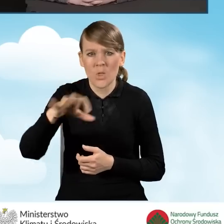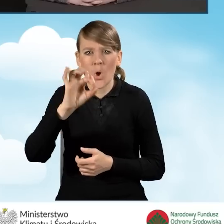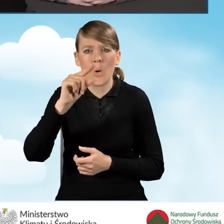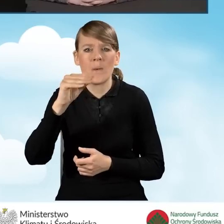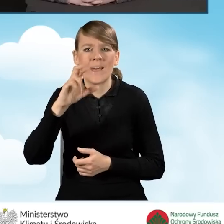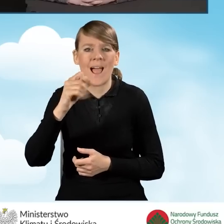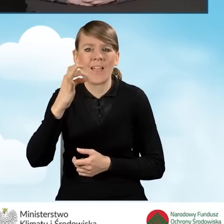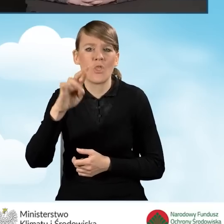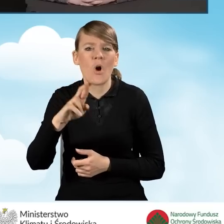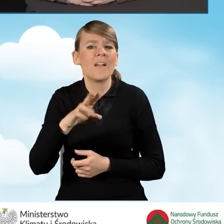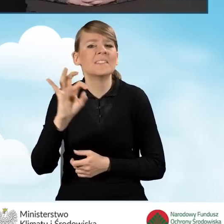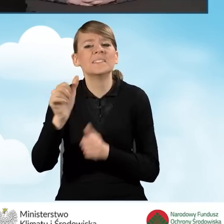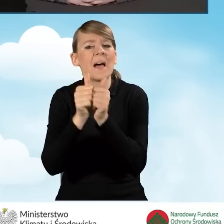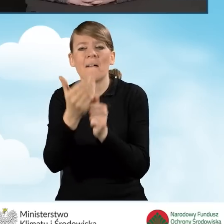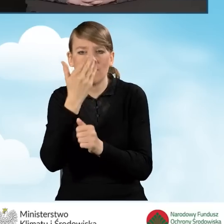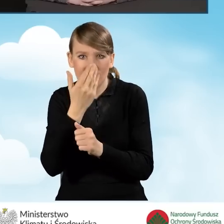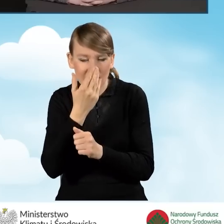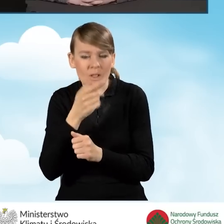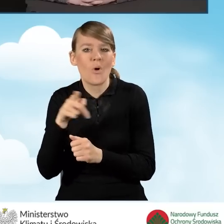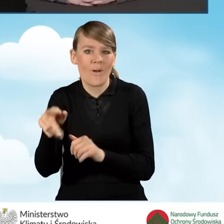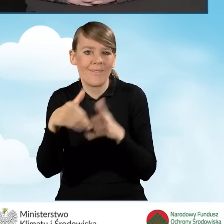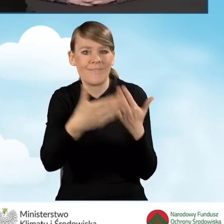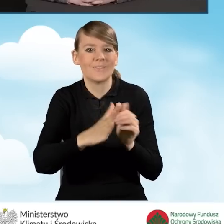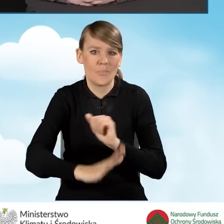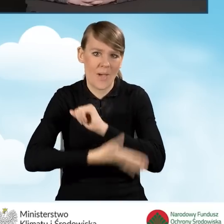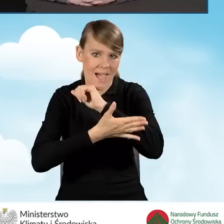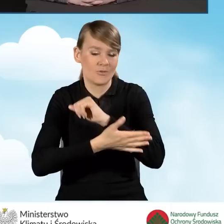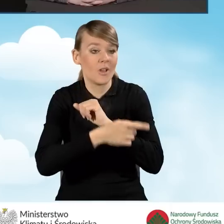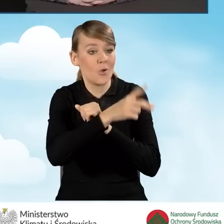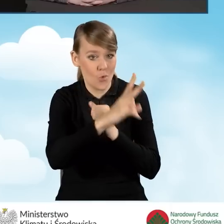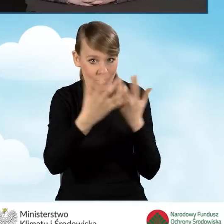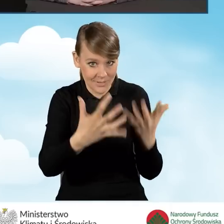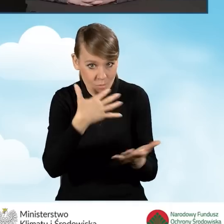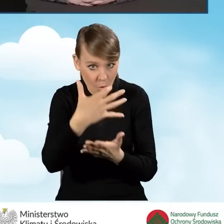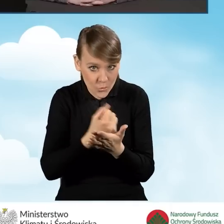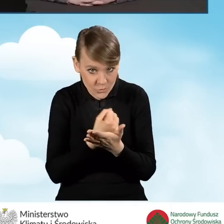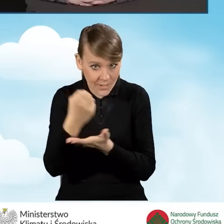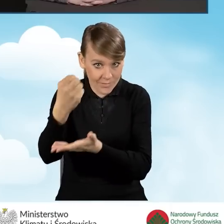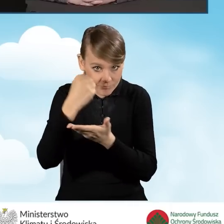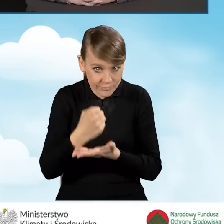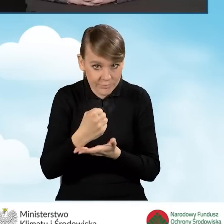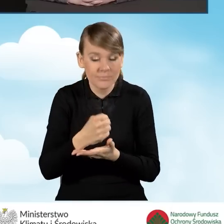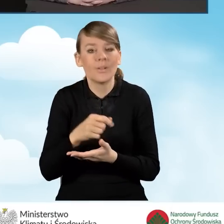w realizacji programu Czyste Powietrze. Od momentu zdiagnozowania problemów budynku